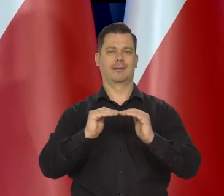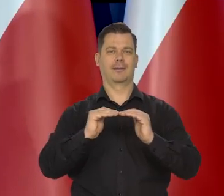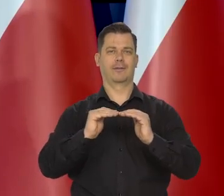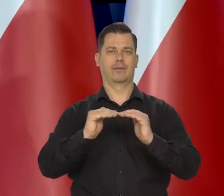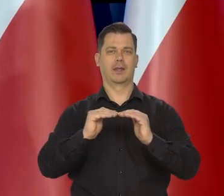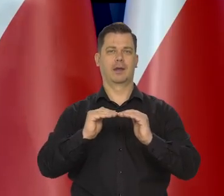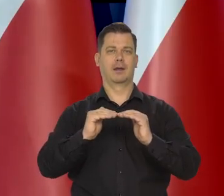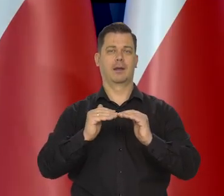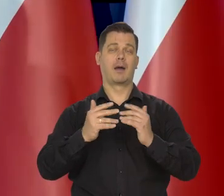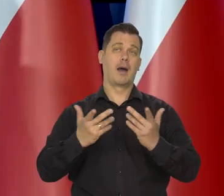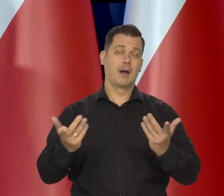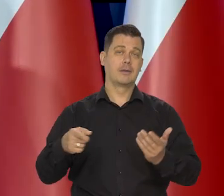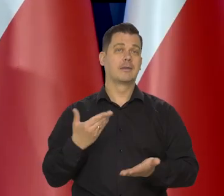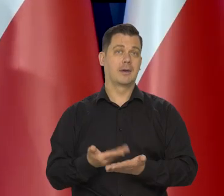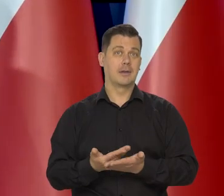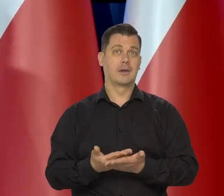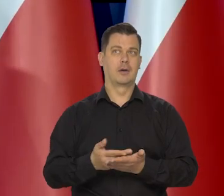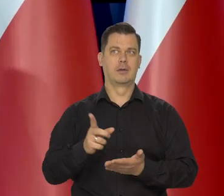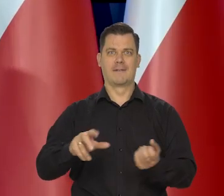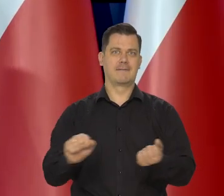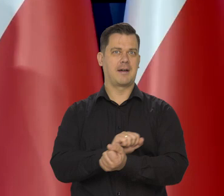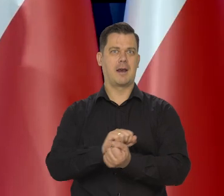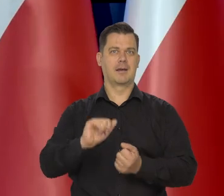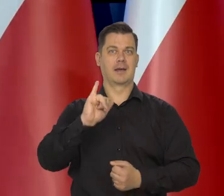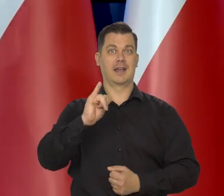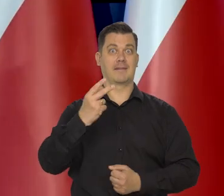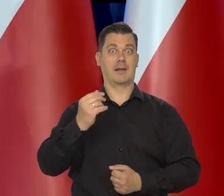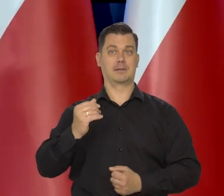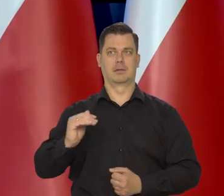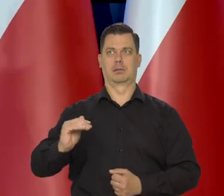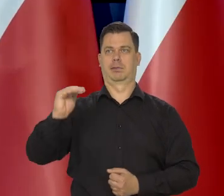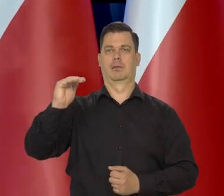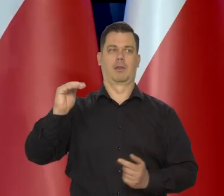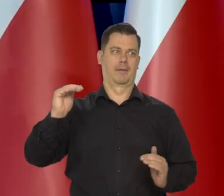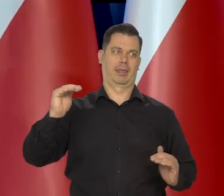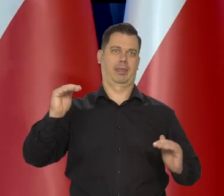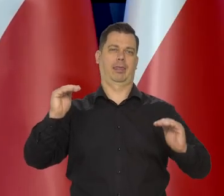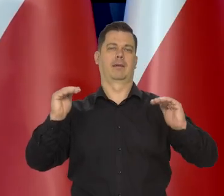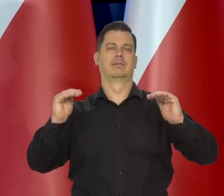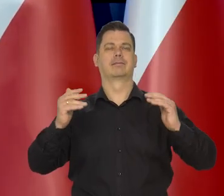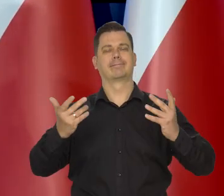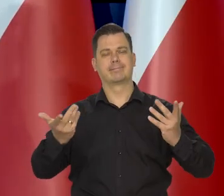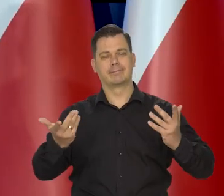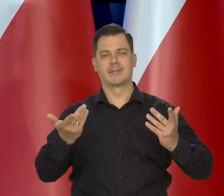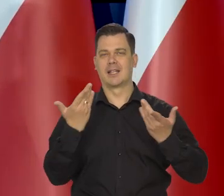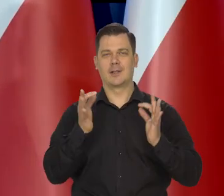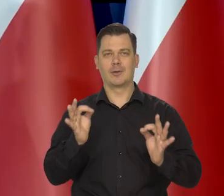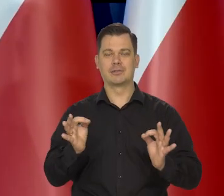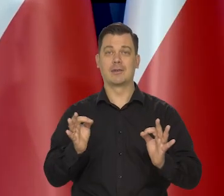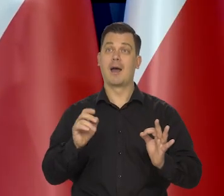Co z kolei z punktu widzenia walki z inflacją oczywiście nie jest dobre, no ale kierując się względami społecznymi.